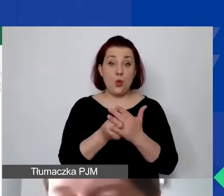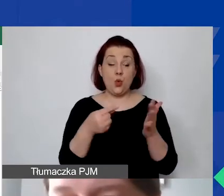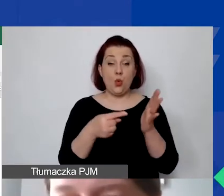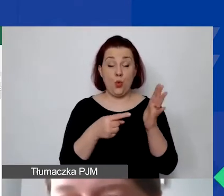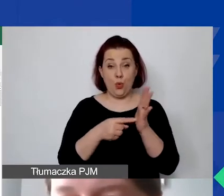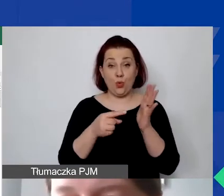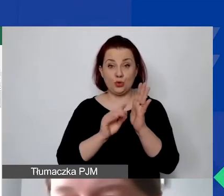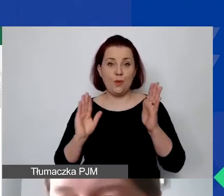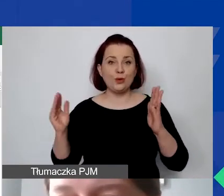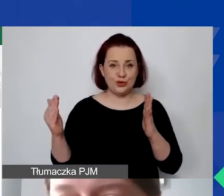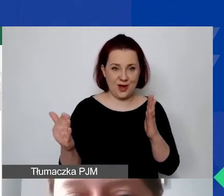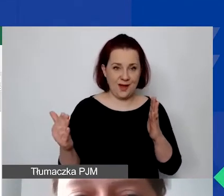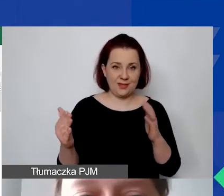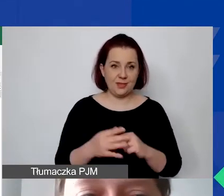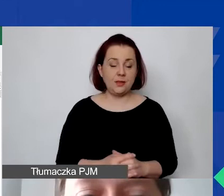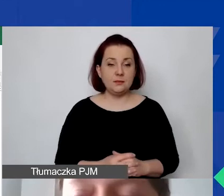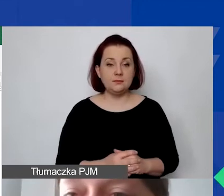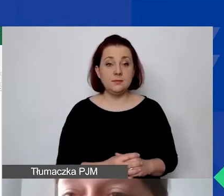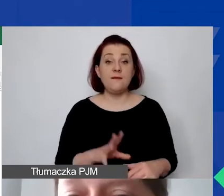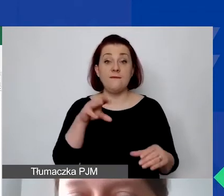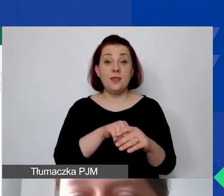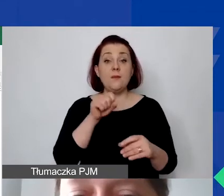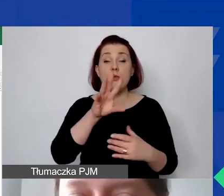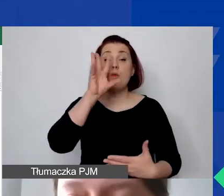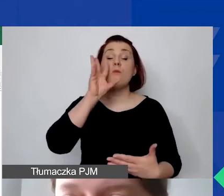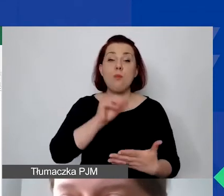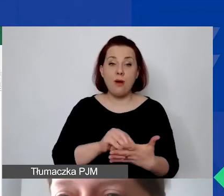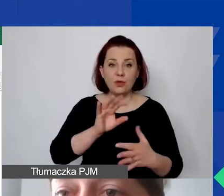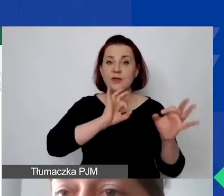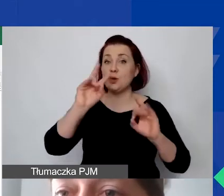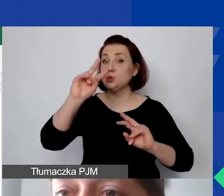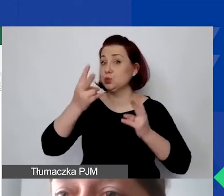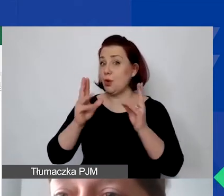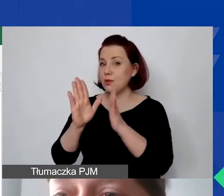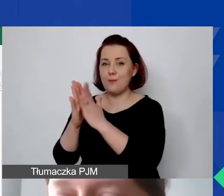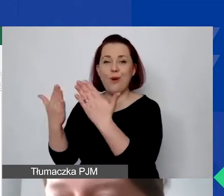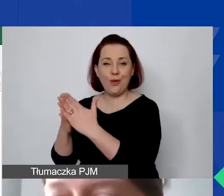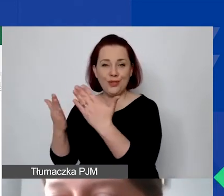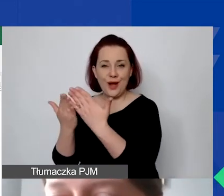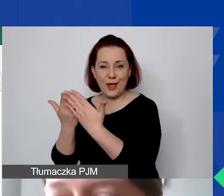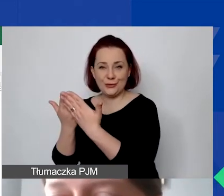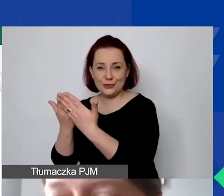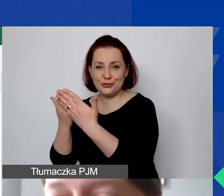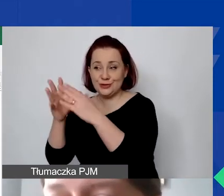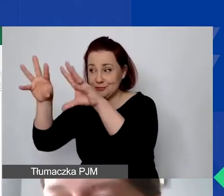gdzie są powtórzone informacje z podręcznika i przełożone na Excel.